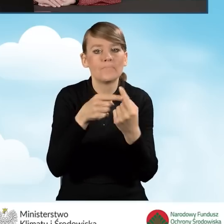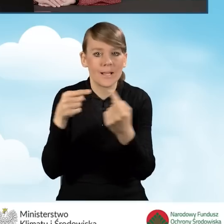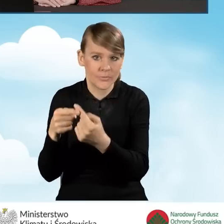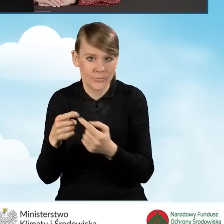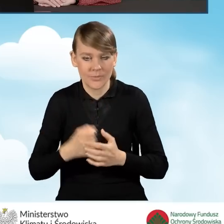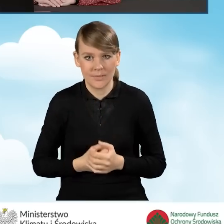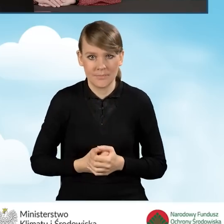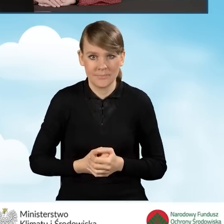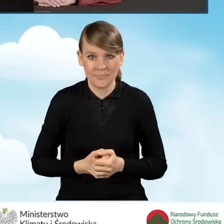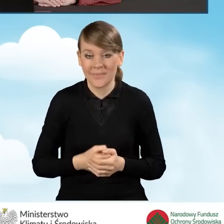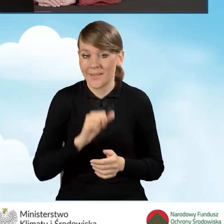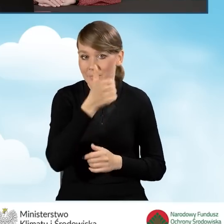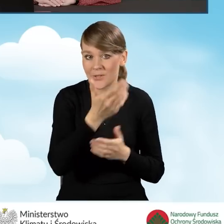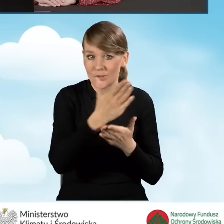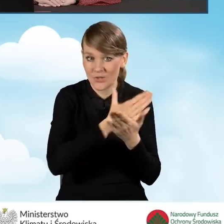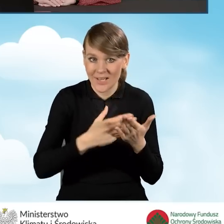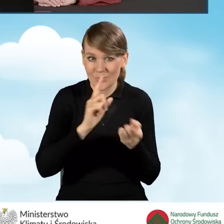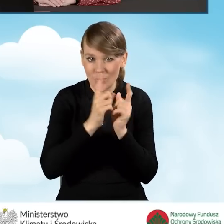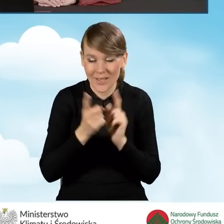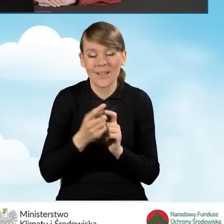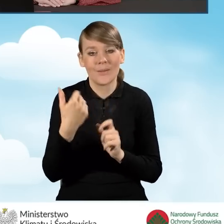Tak jak mówiliśmy na pierwszej części naszego spotkania,